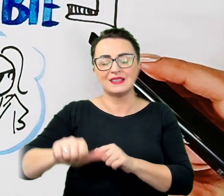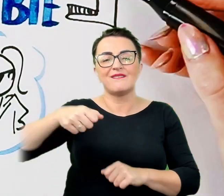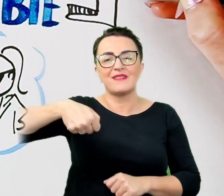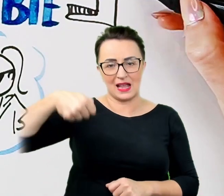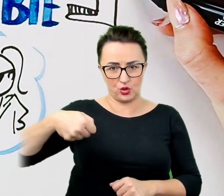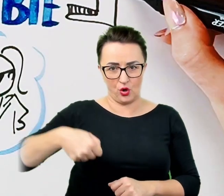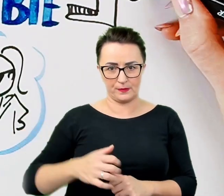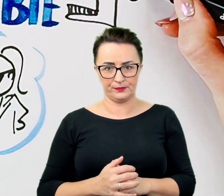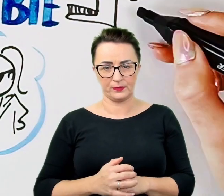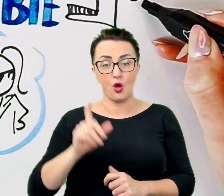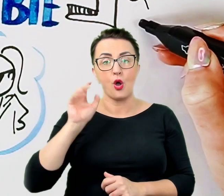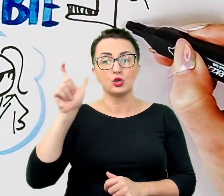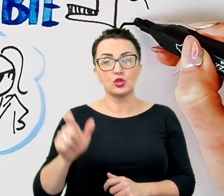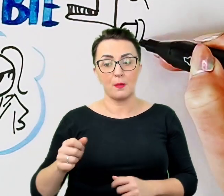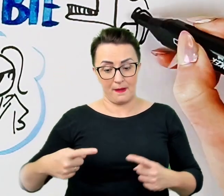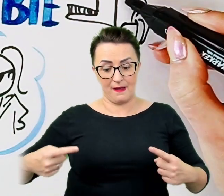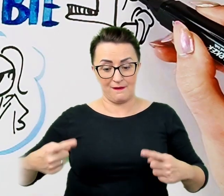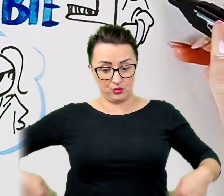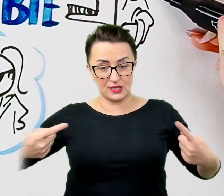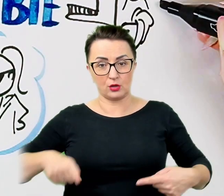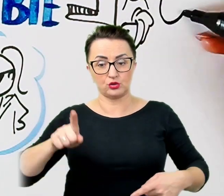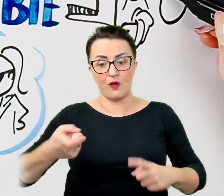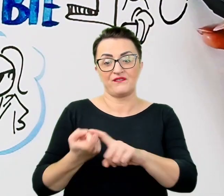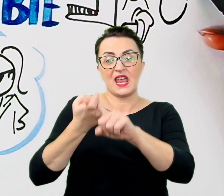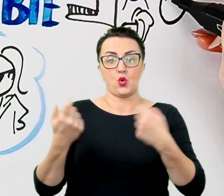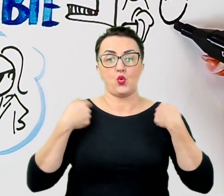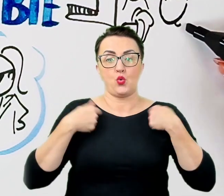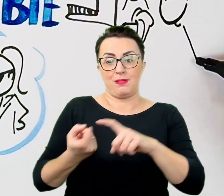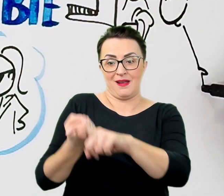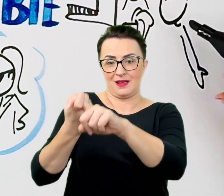Jeśli rozmawiamy z osobami z zaburzeniami mowy, osobami z upośledzeniem umysłowym